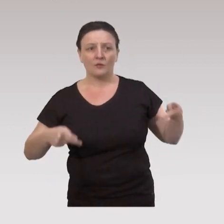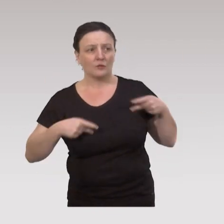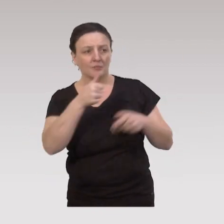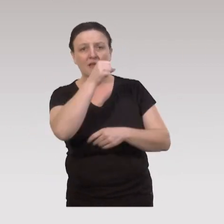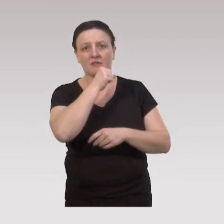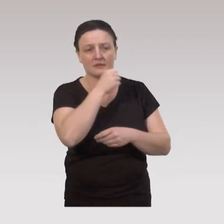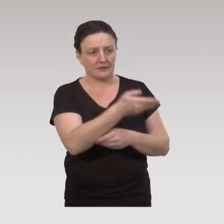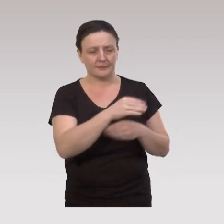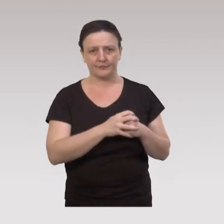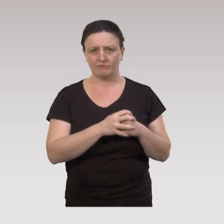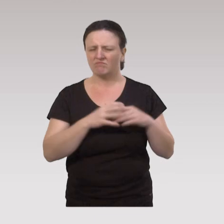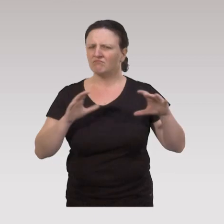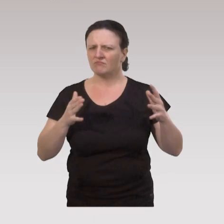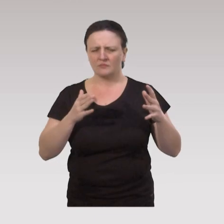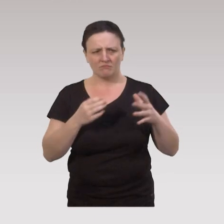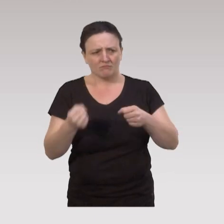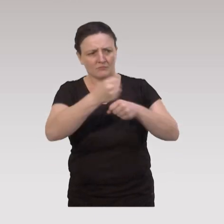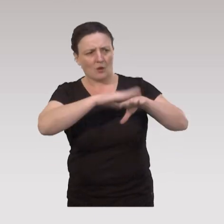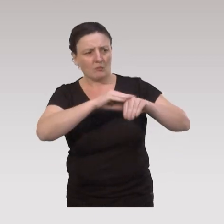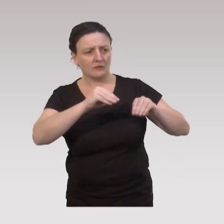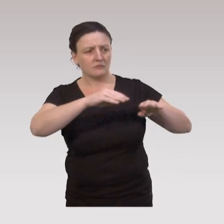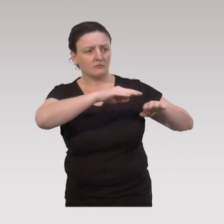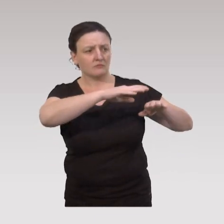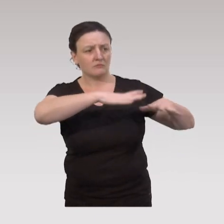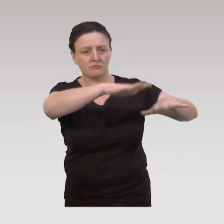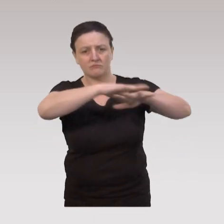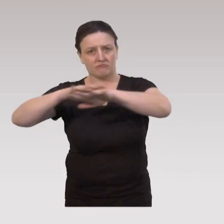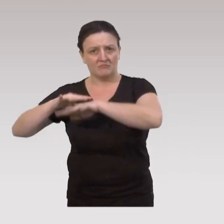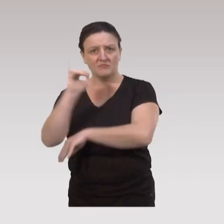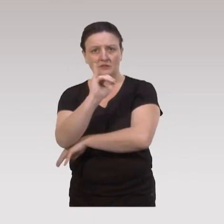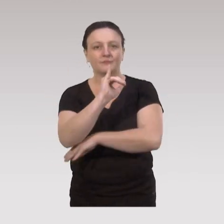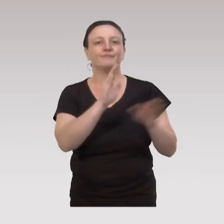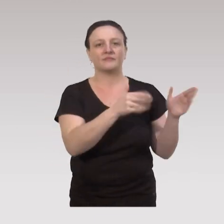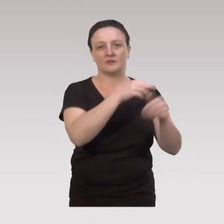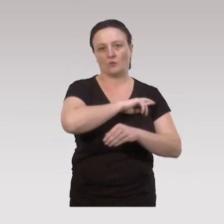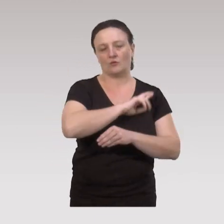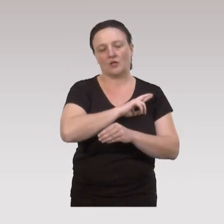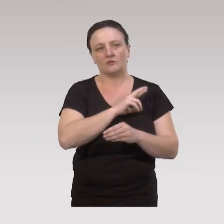Ces ateliers du « bien vieillir » sont mis en œuvre au niveau du territoire, par les Caisses de retraite,